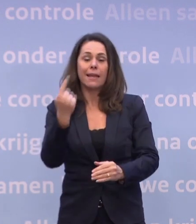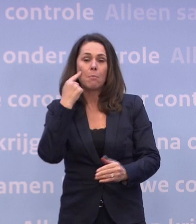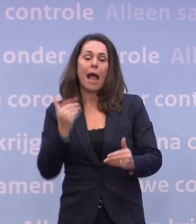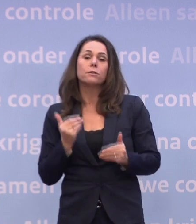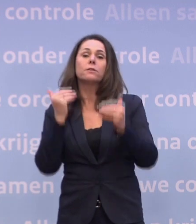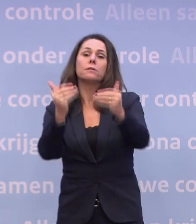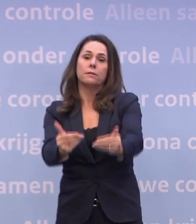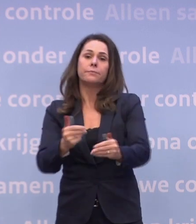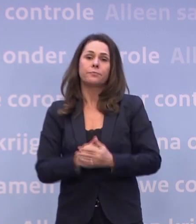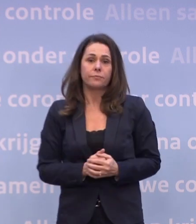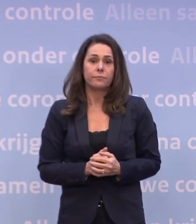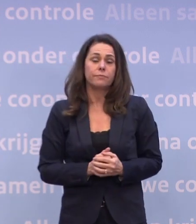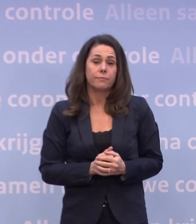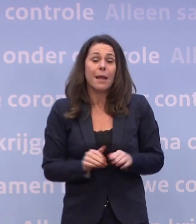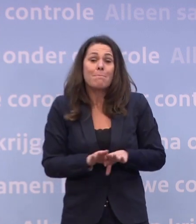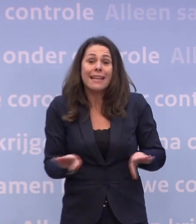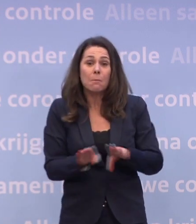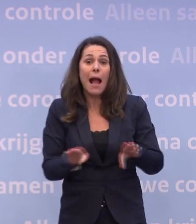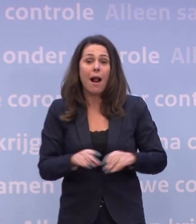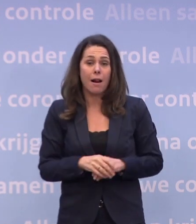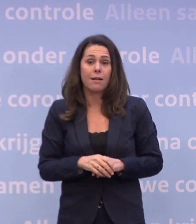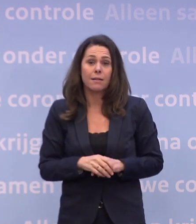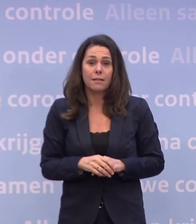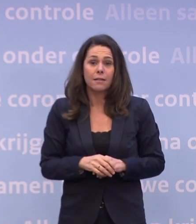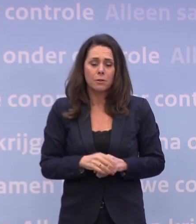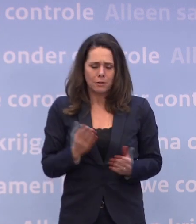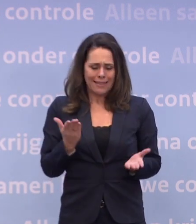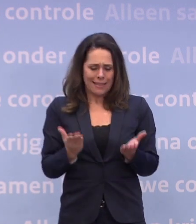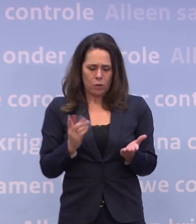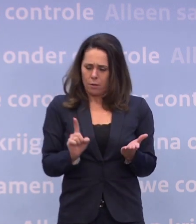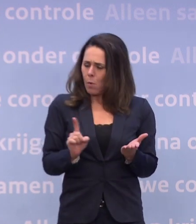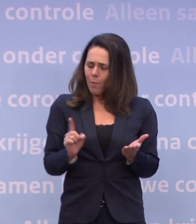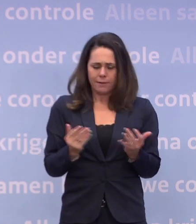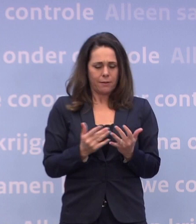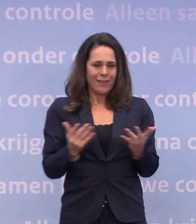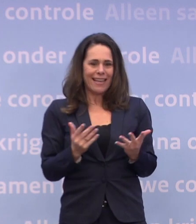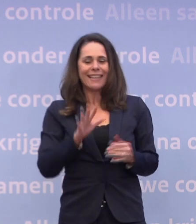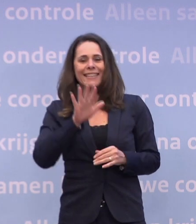Dus het ingeschatte moment waarop we weer op tien ic-plekken zitten...